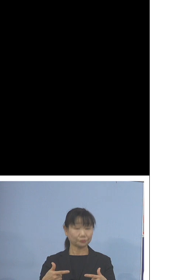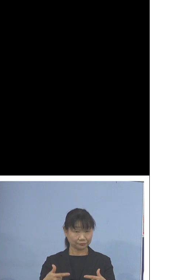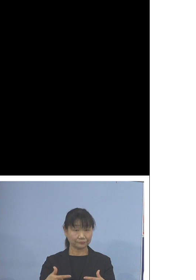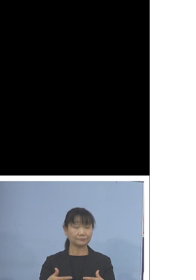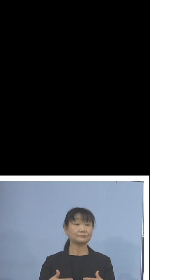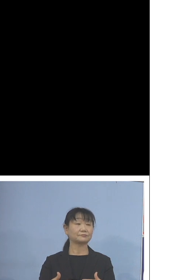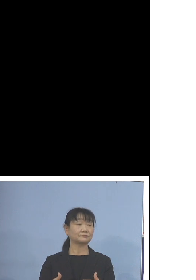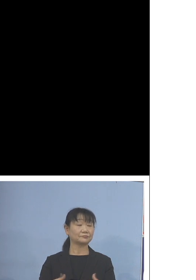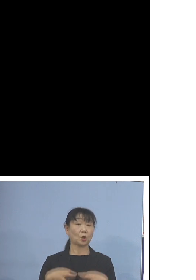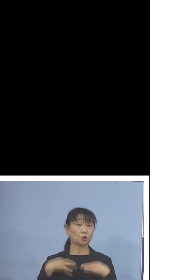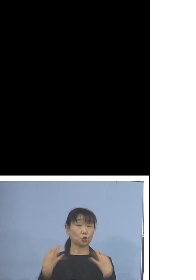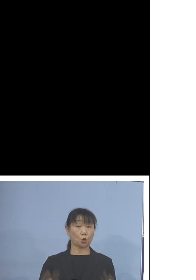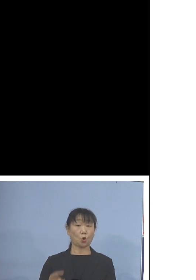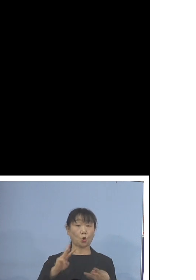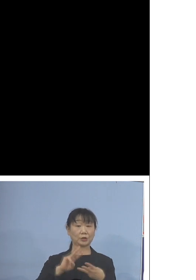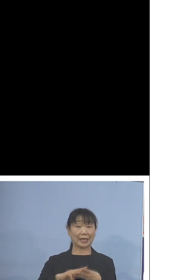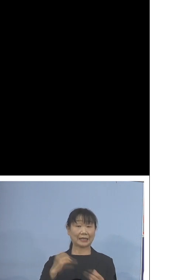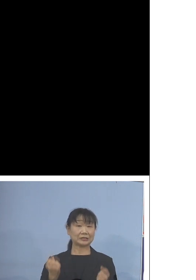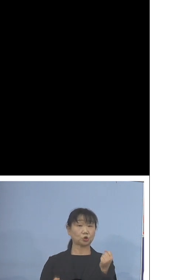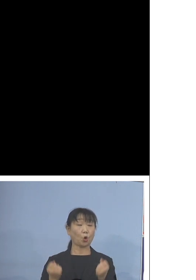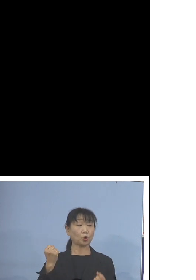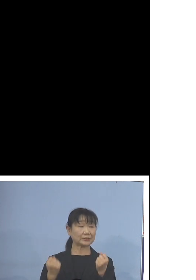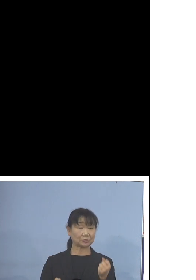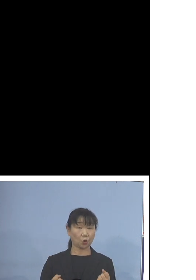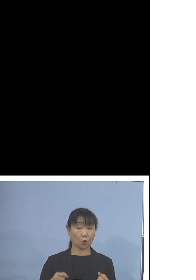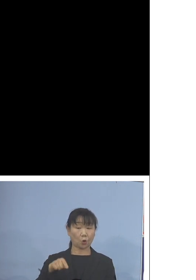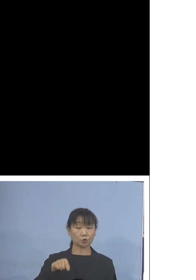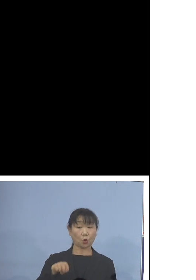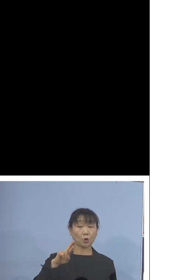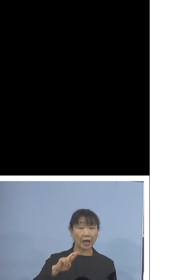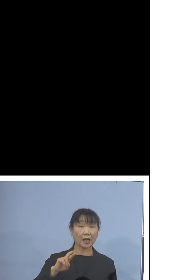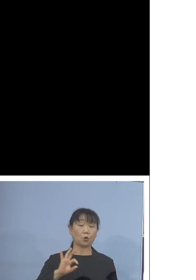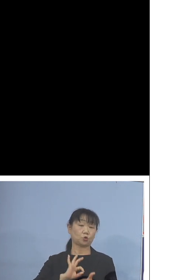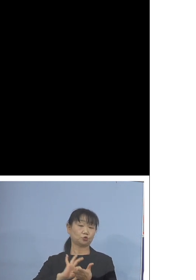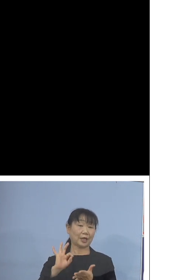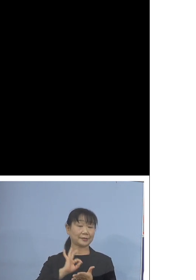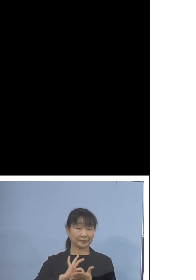トヨタ自動車のSORAを 使用しておりまして